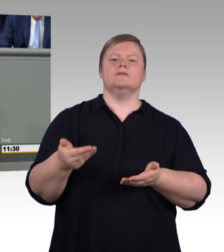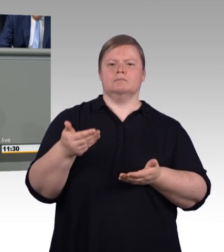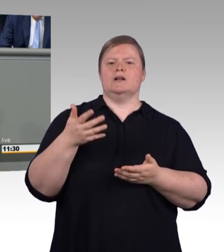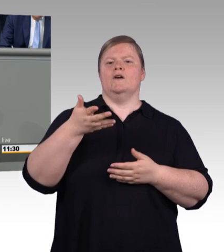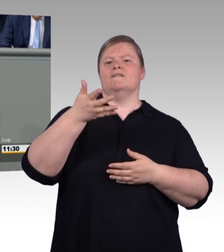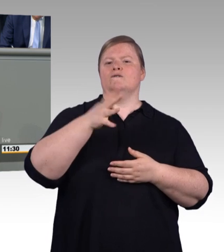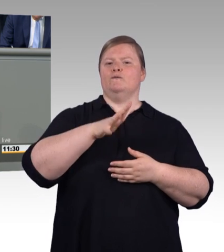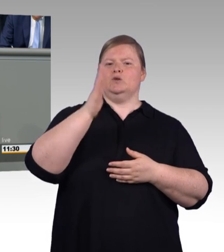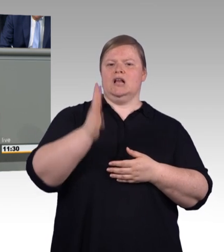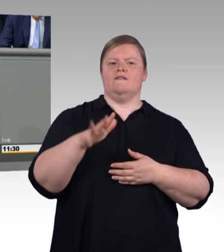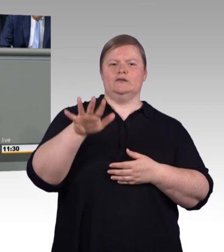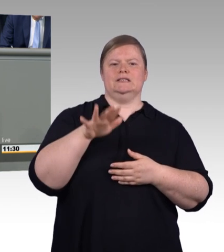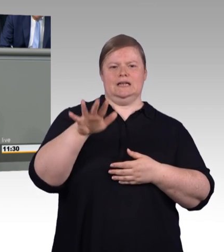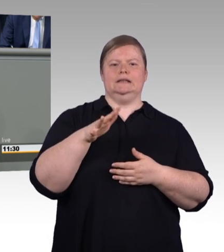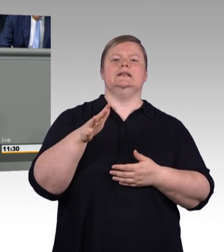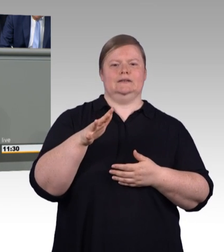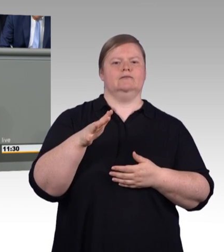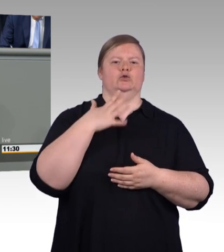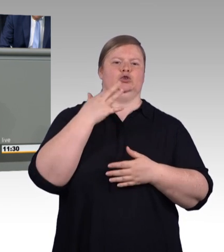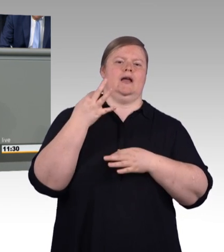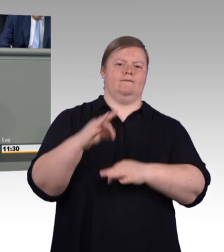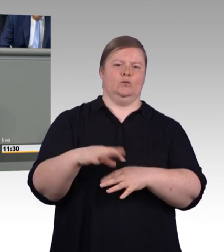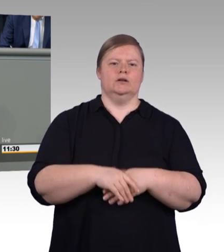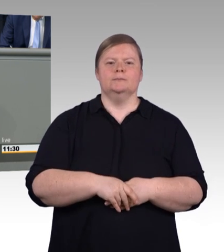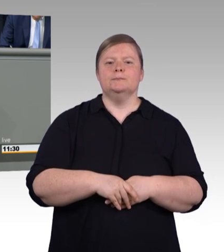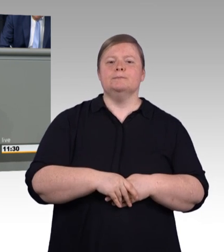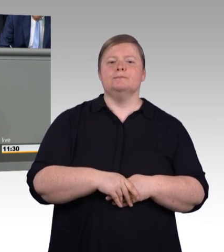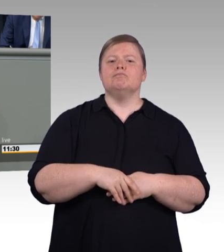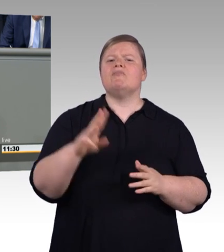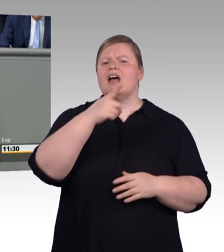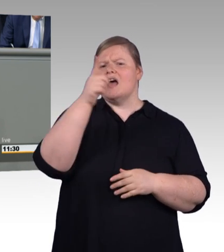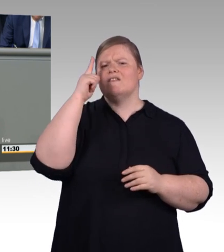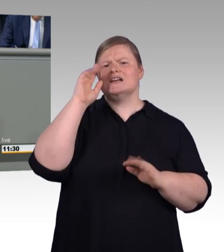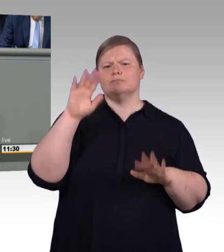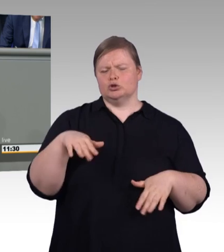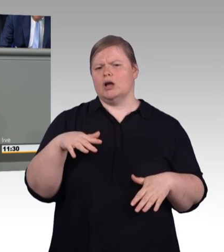Nach 2023 passen wir die Mindestvergütung dann an die durchschnittliche Entwicklung